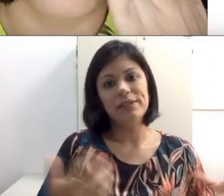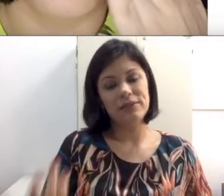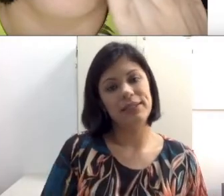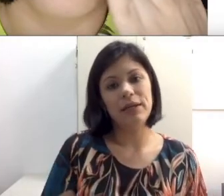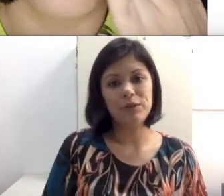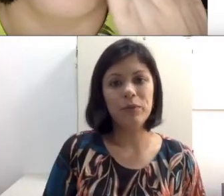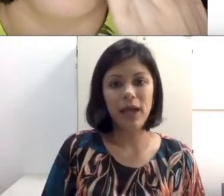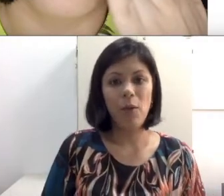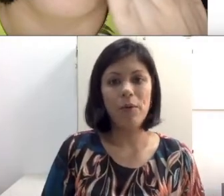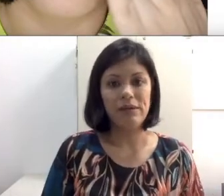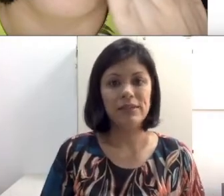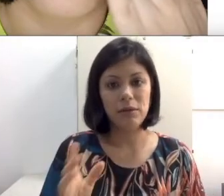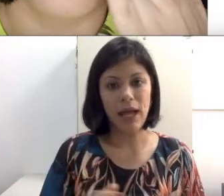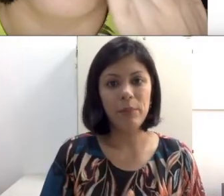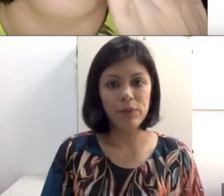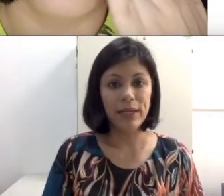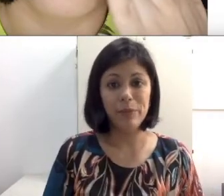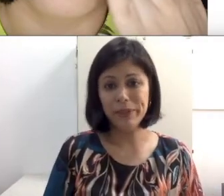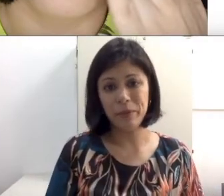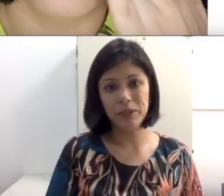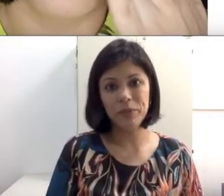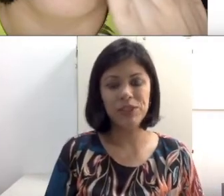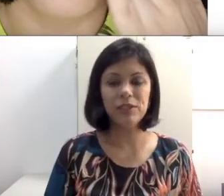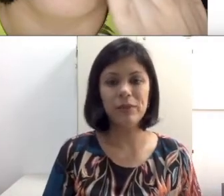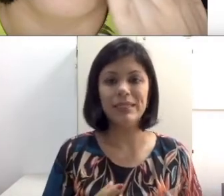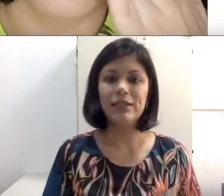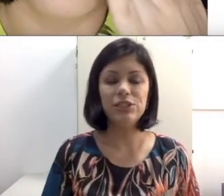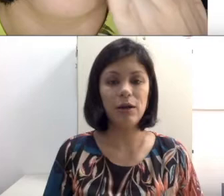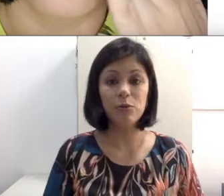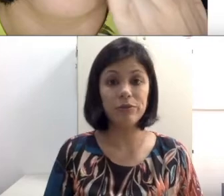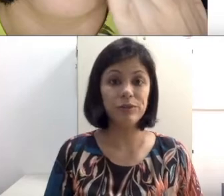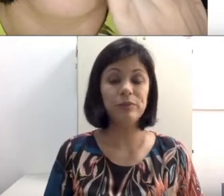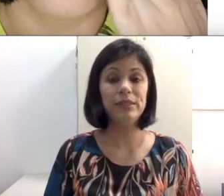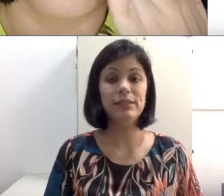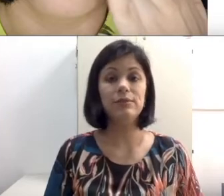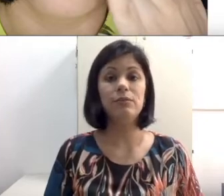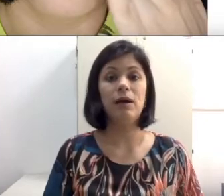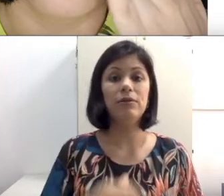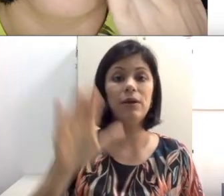impossibilitado isso de toda vez que você quiser se comunicar, precisa colocar a mão no sujeito, principalmente numa sala de aula com a professora ministrando uma aula e alguém